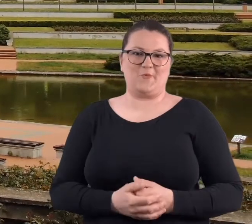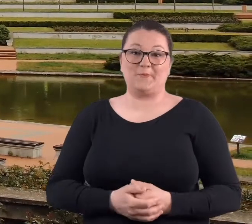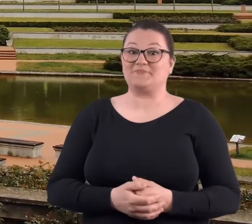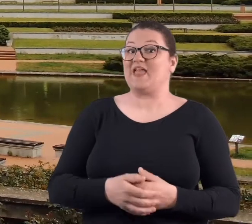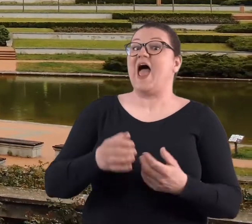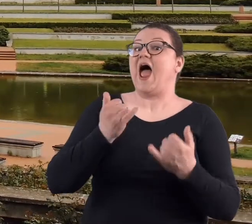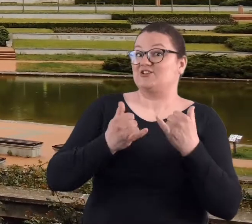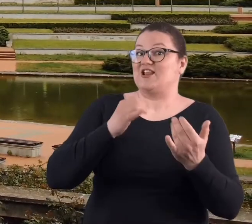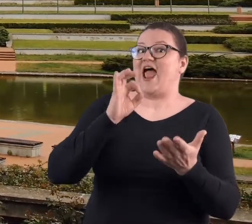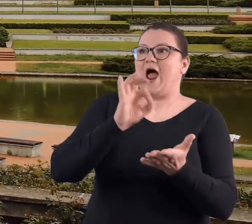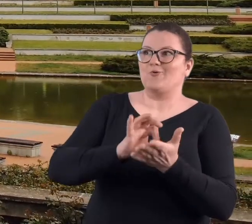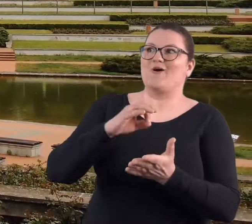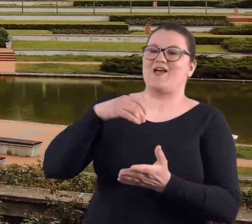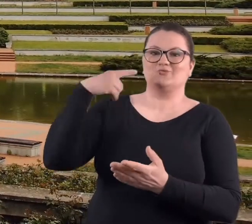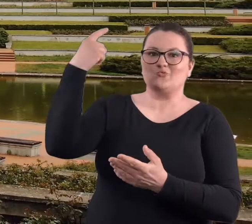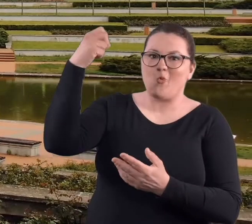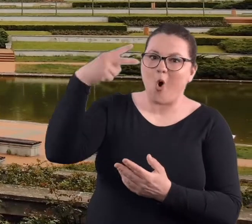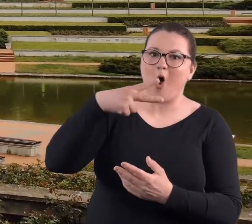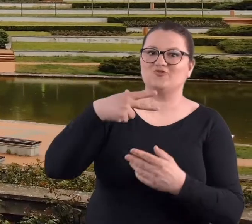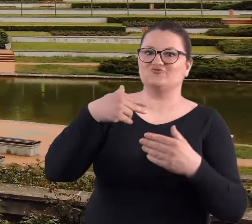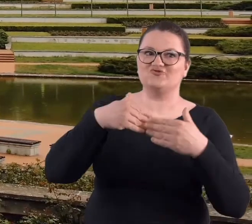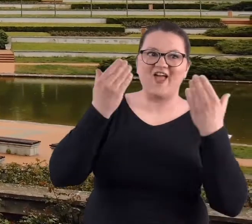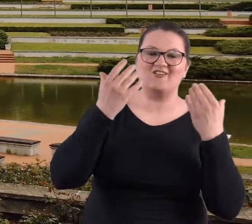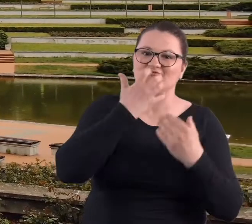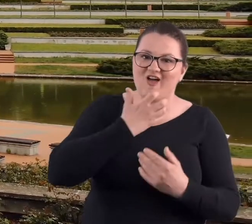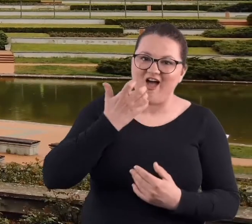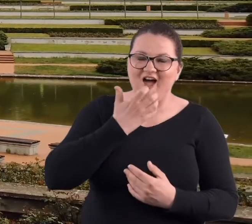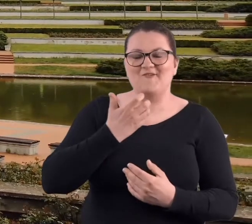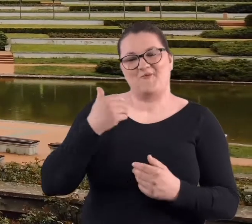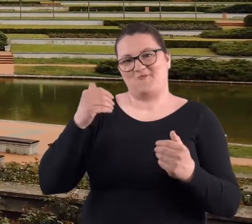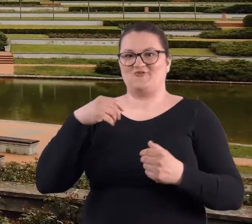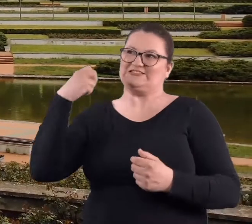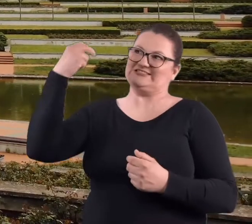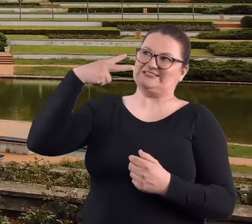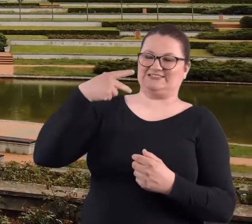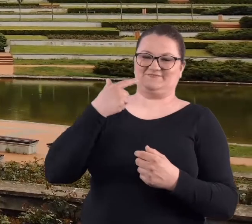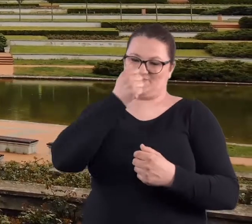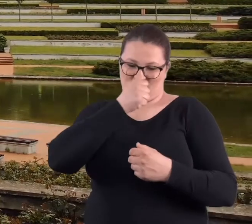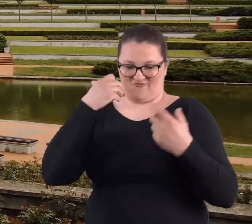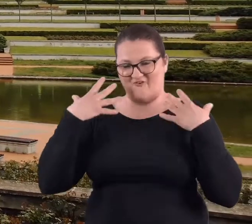No jeżeli to przypadało jeszcze na ciepły dzień słoneczny, można było jeszcze się opalić.